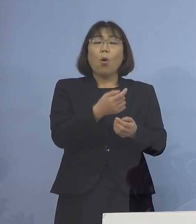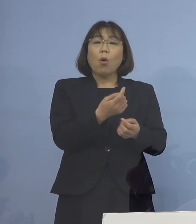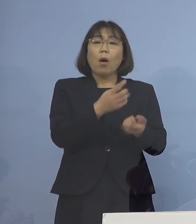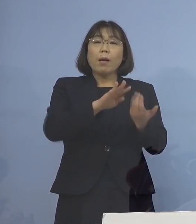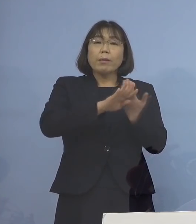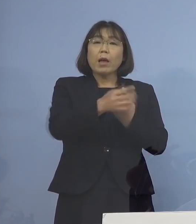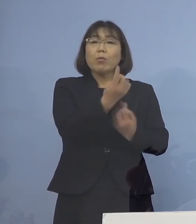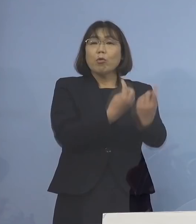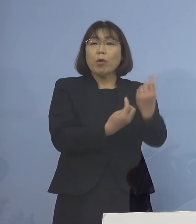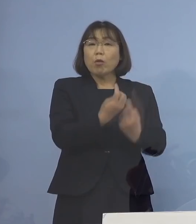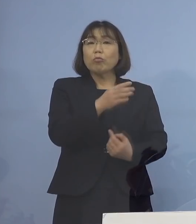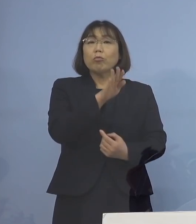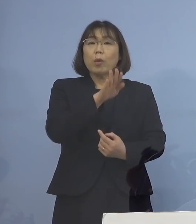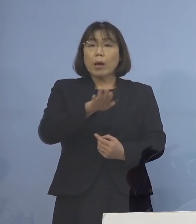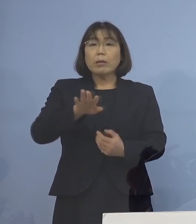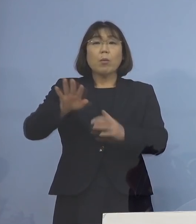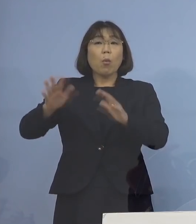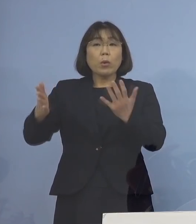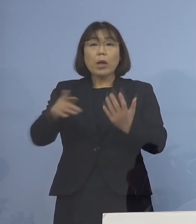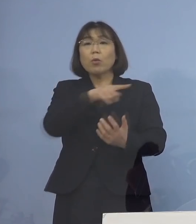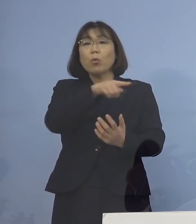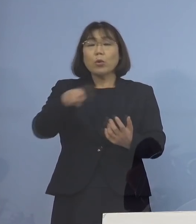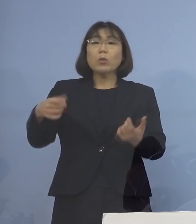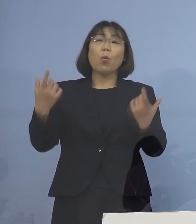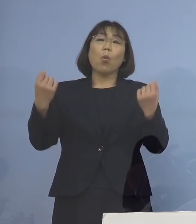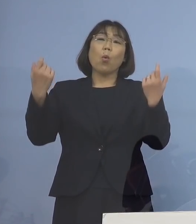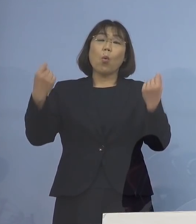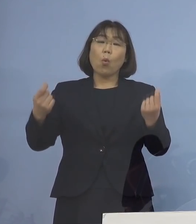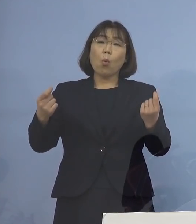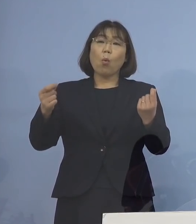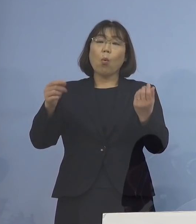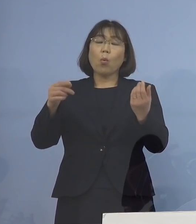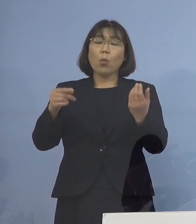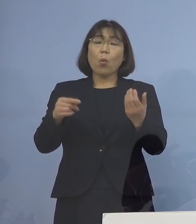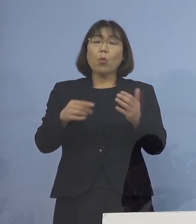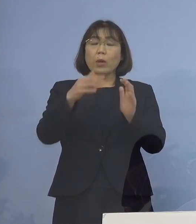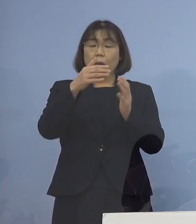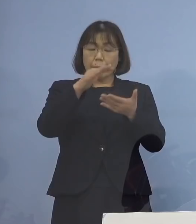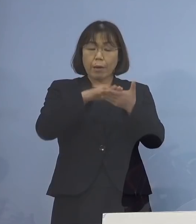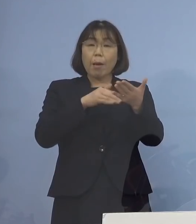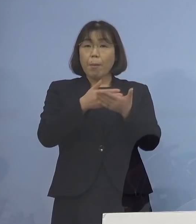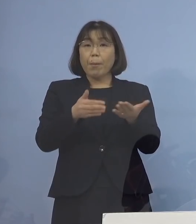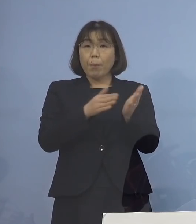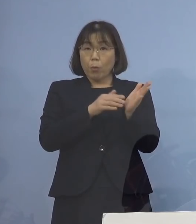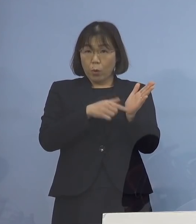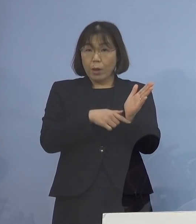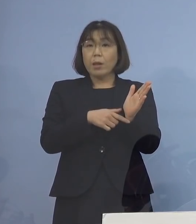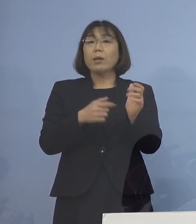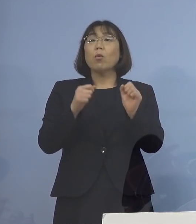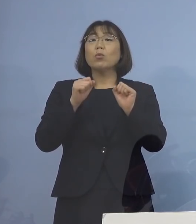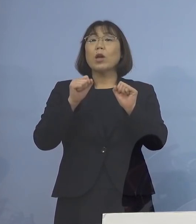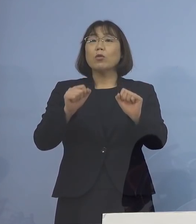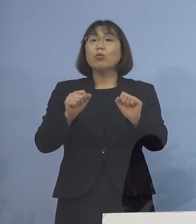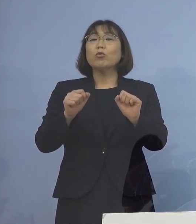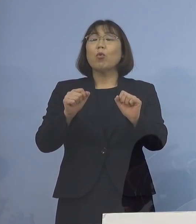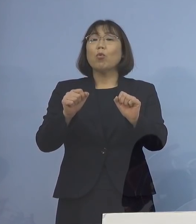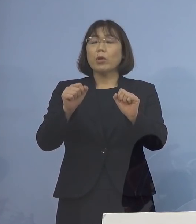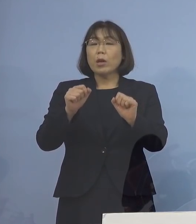同じフローチャートに則って やっていきますので もちろんそういう意味で どれだけの接触があったかどうかとか その距離はどうだったかとか